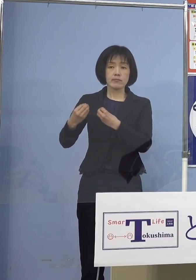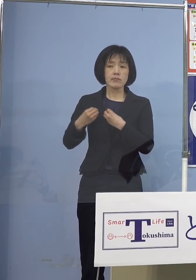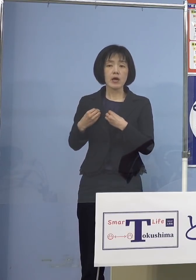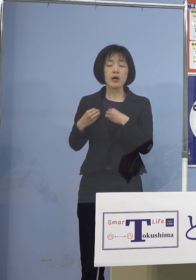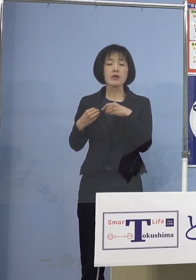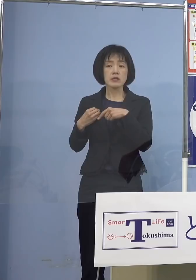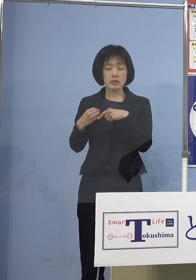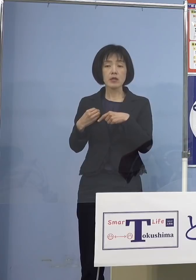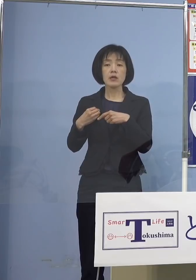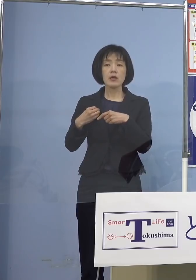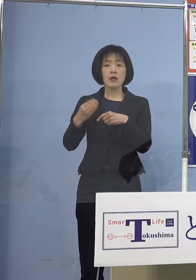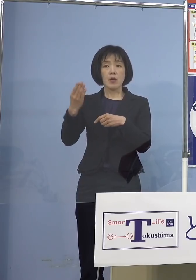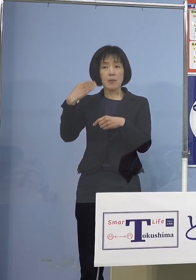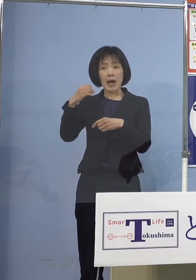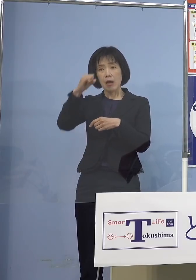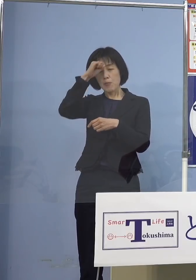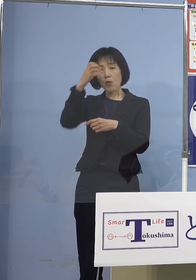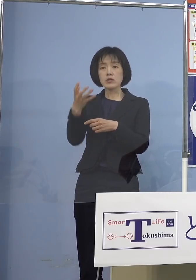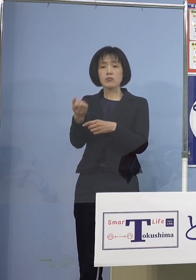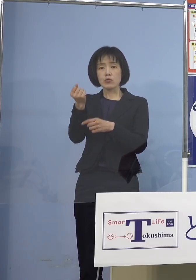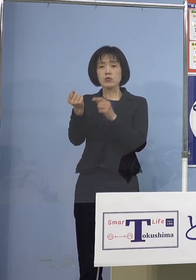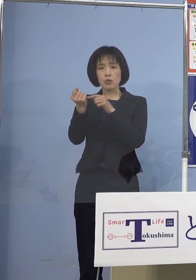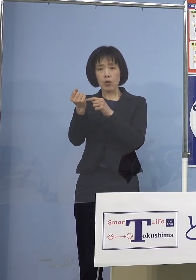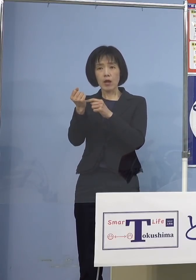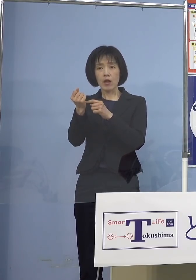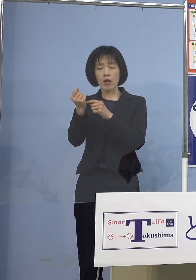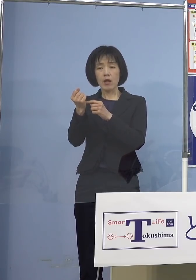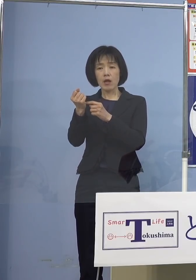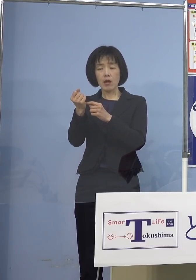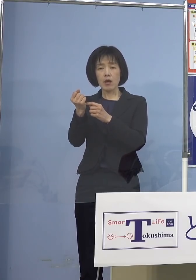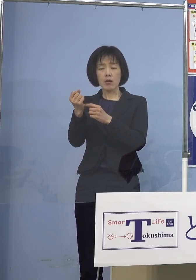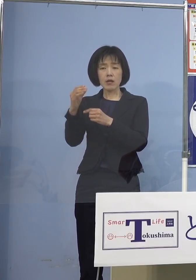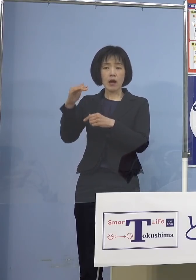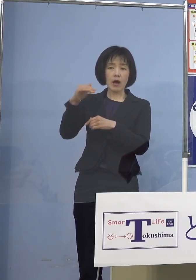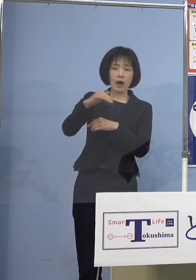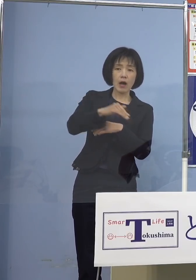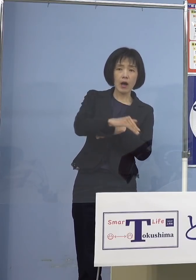既往症が悪化して そしてその持病で亡くなると